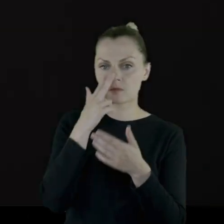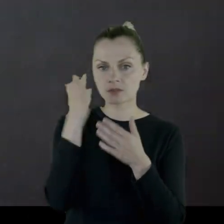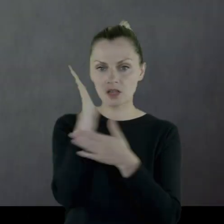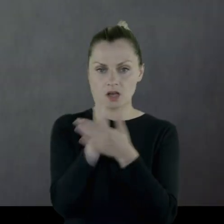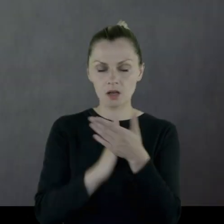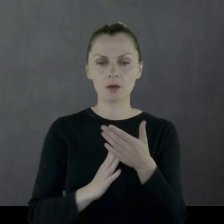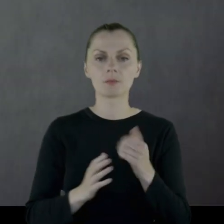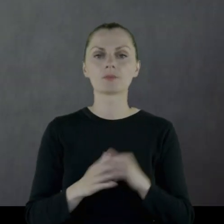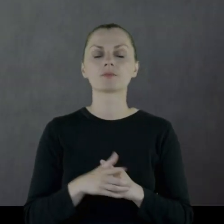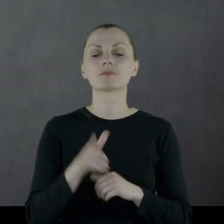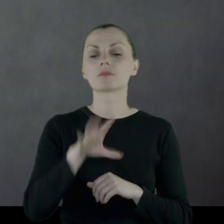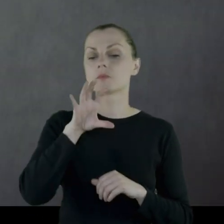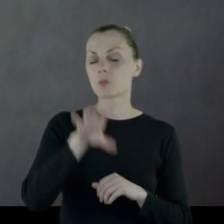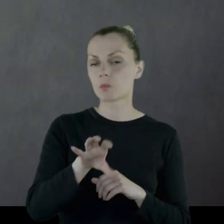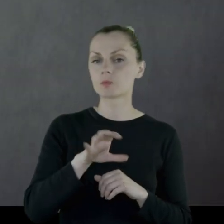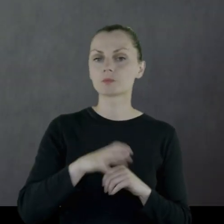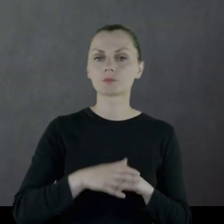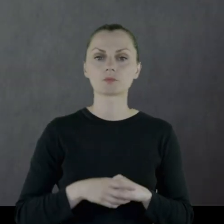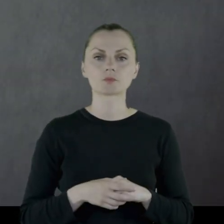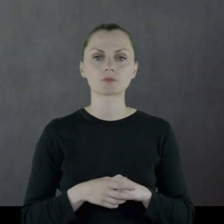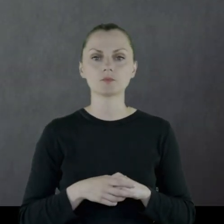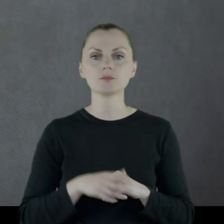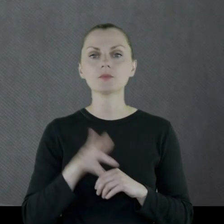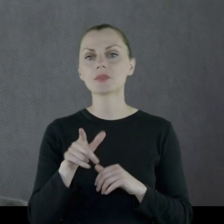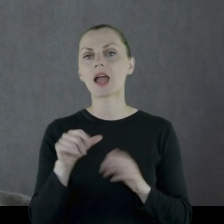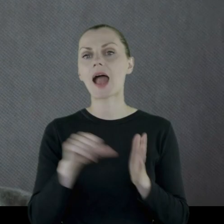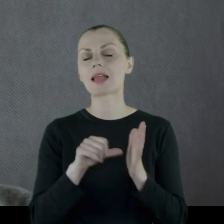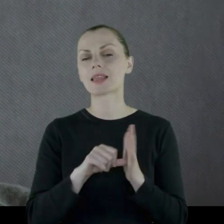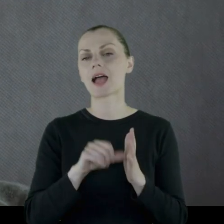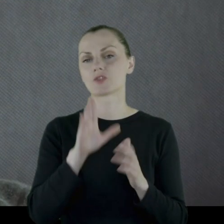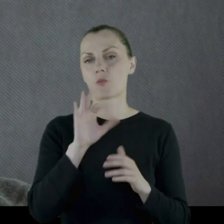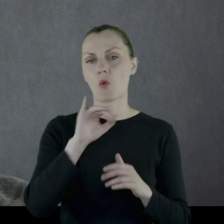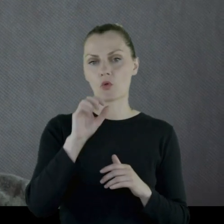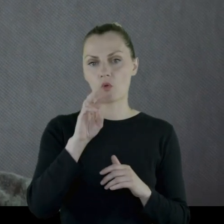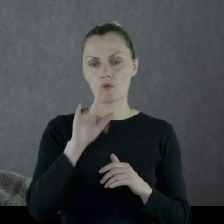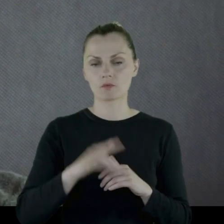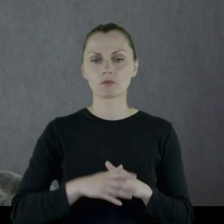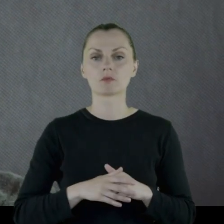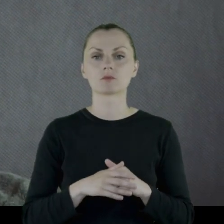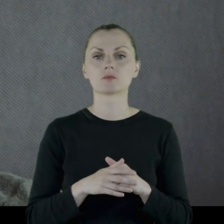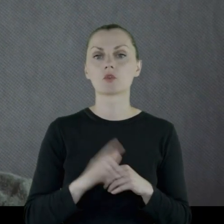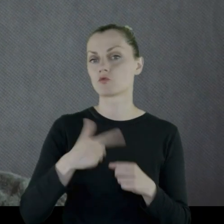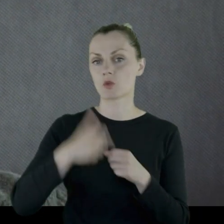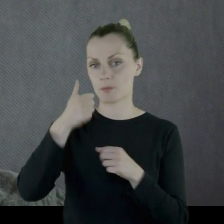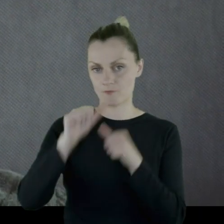Pułk na etacie bojowym jest do '21 roku.